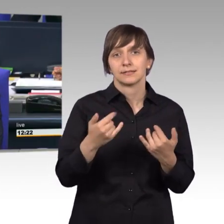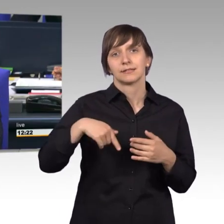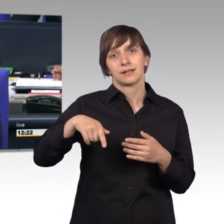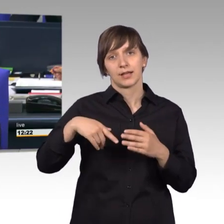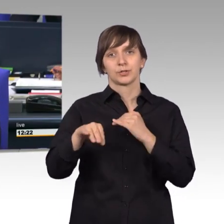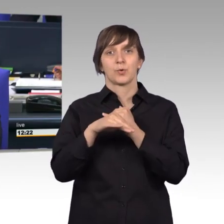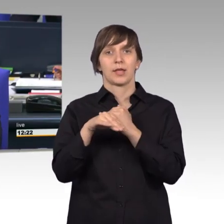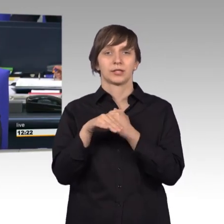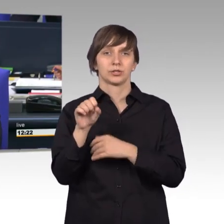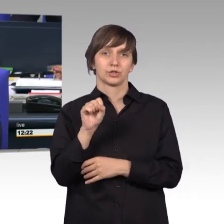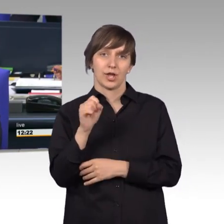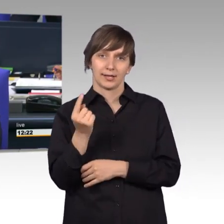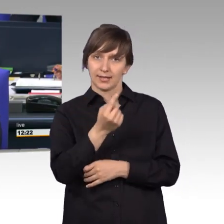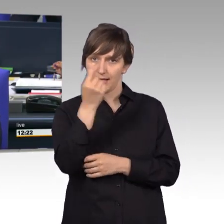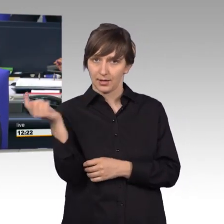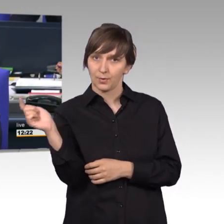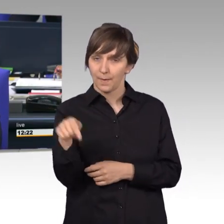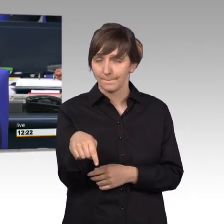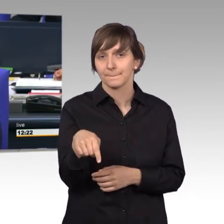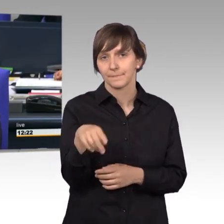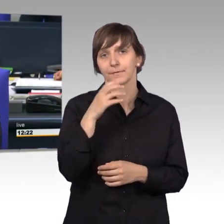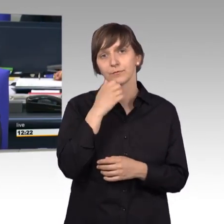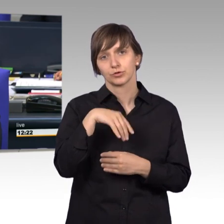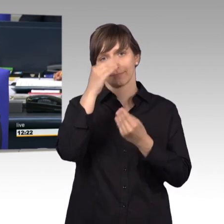das Wort erteile, will ich darauf hinweisen, dass das Petitionsrecht bereits in der